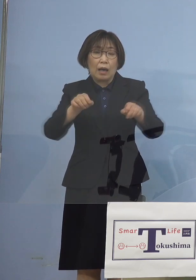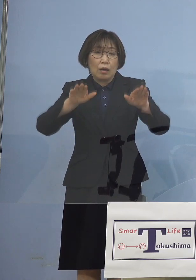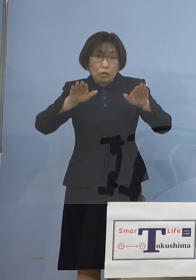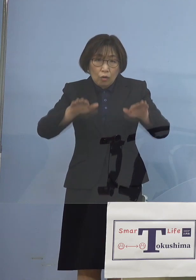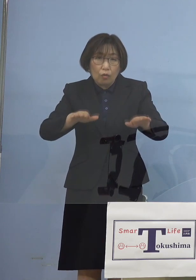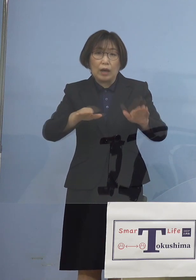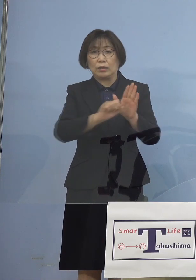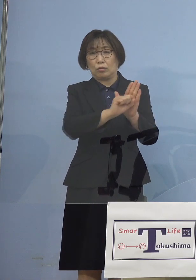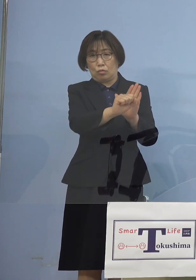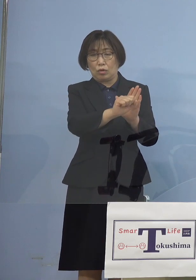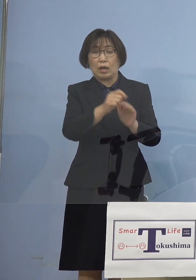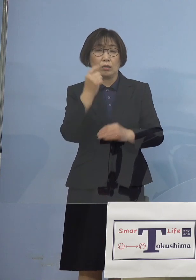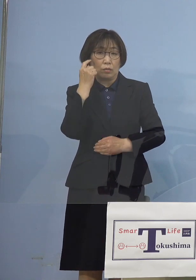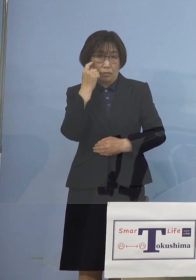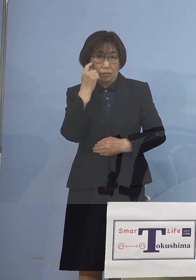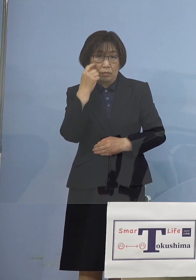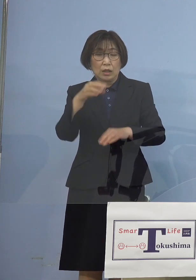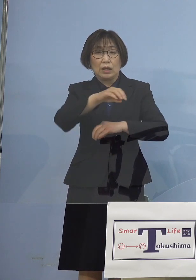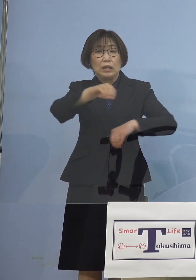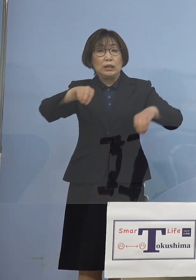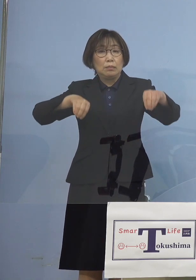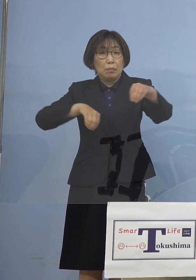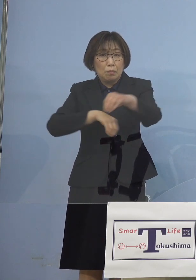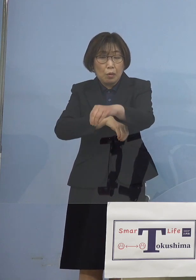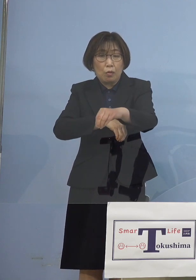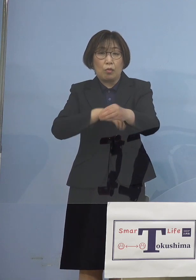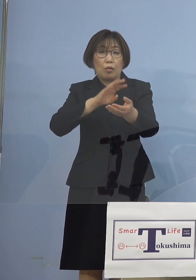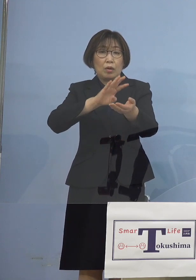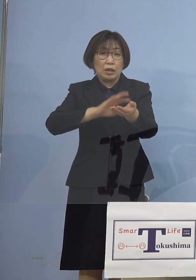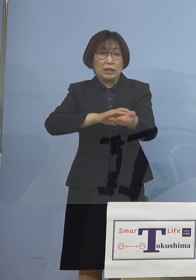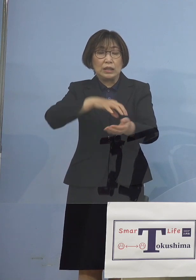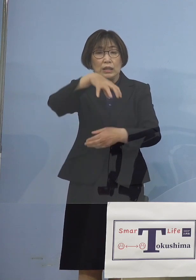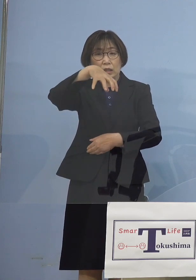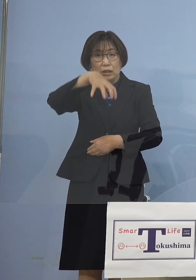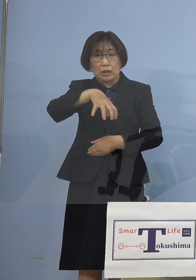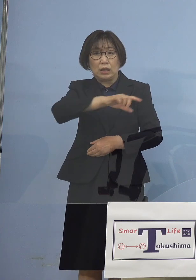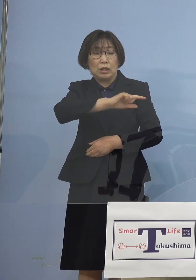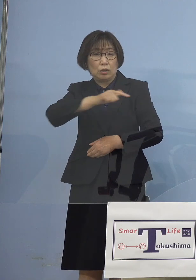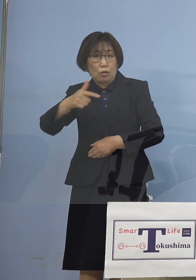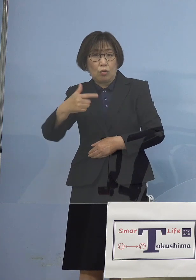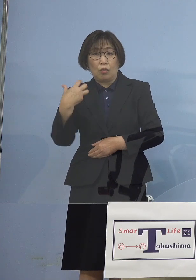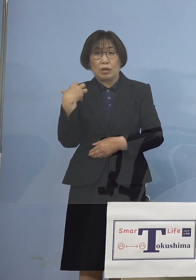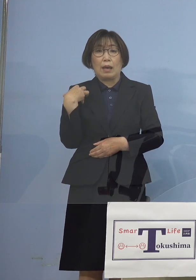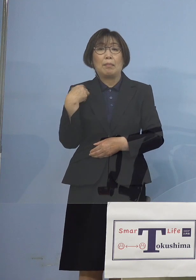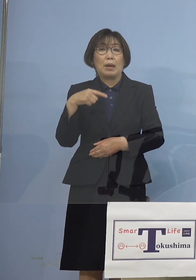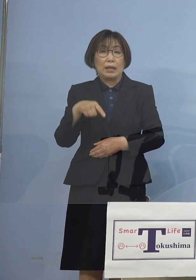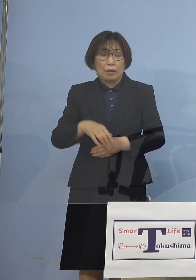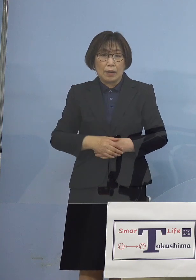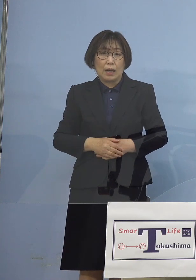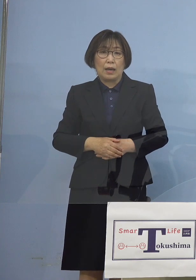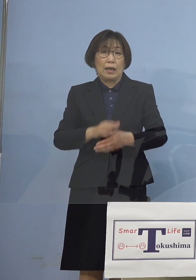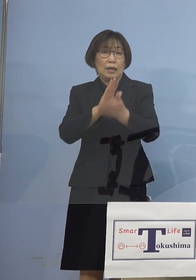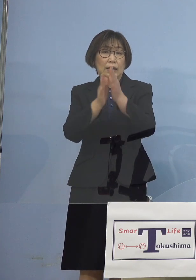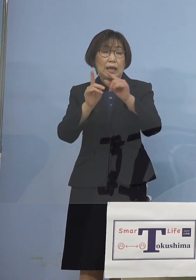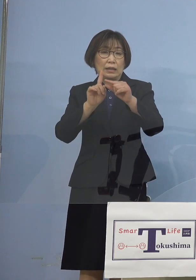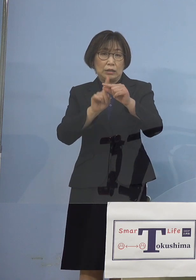しかしその一方で 医療の現場においては まだ例えば県立中央病院での